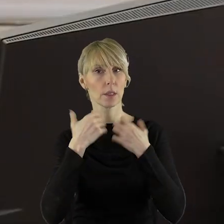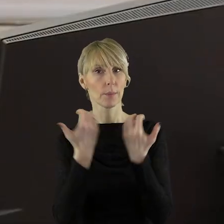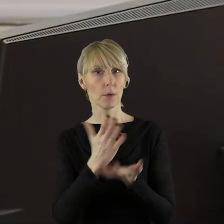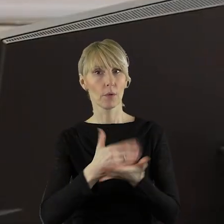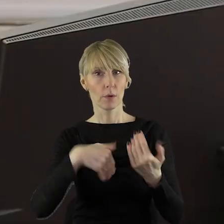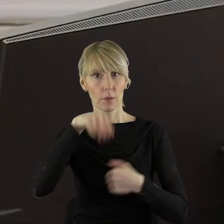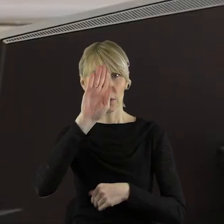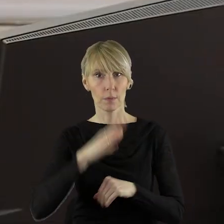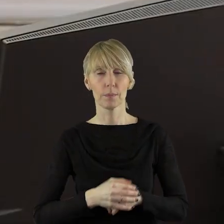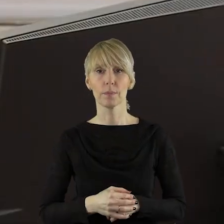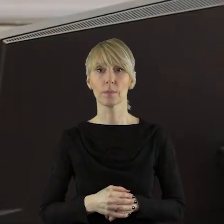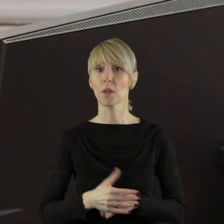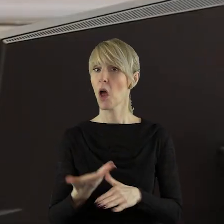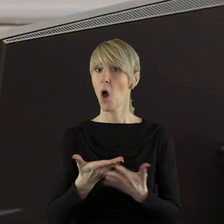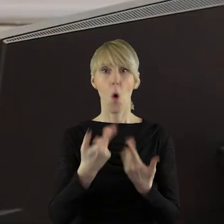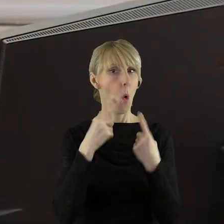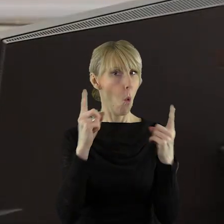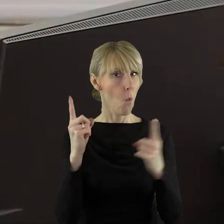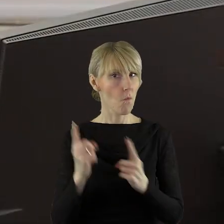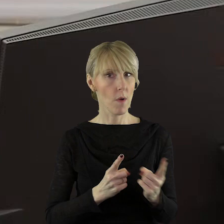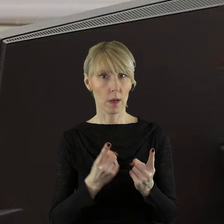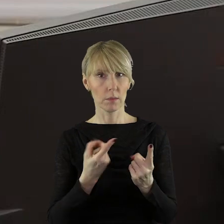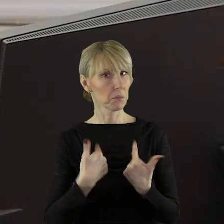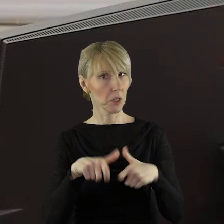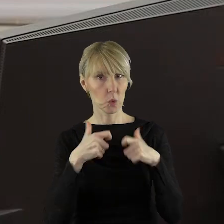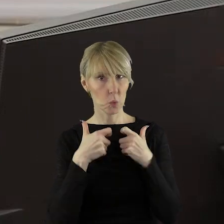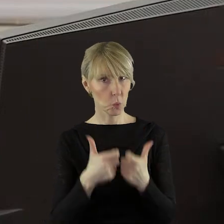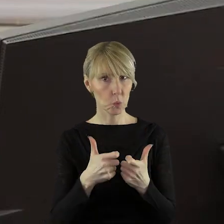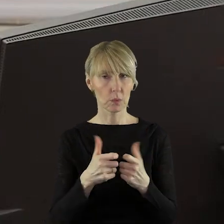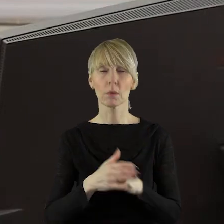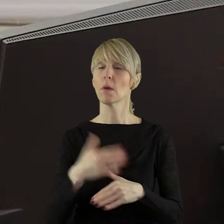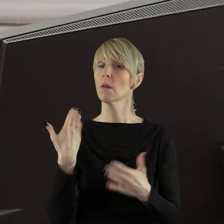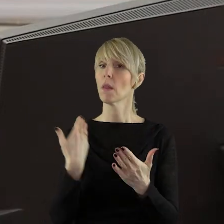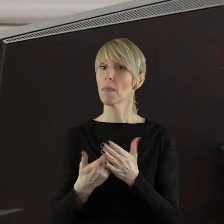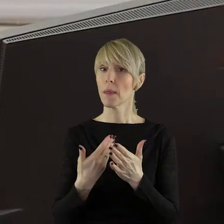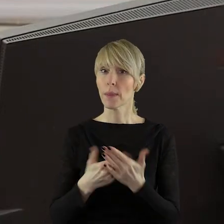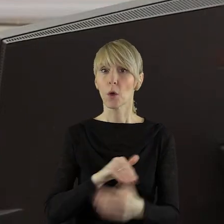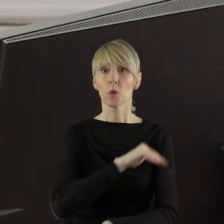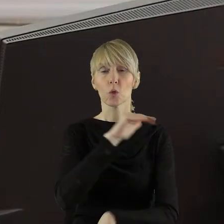Do chwili rozpoczęcia sesji nie zgłoszono uwag. W związku z tym, zgodnie z naszym